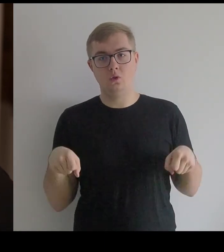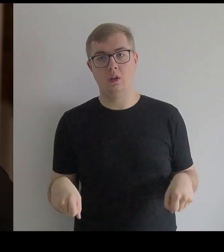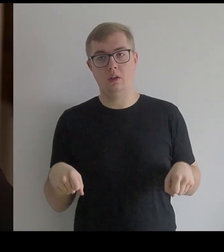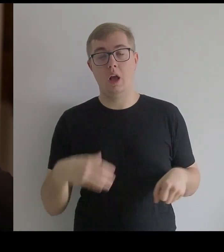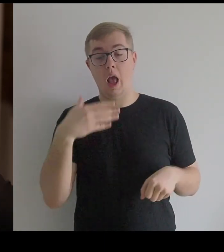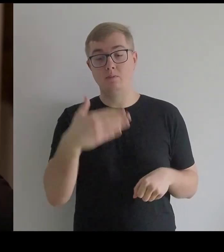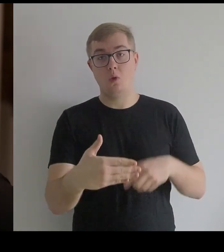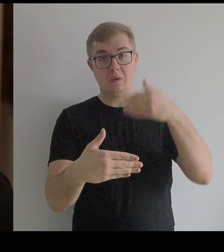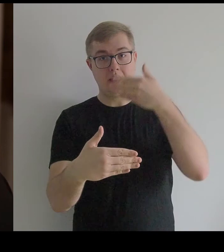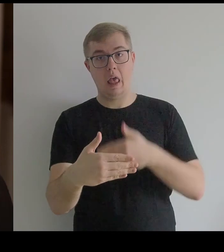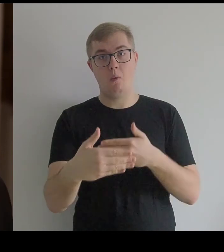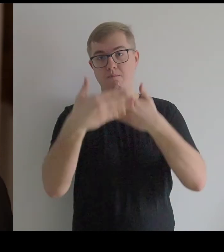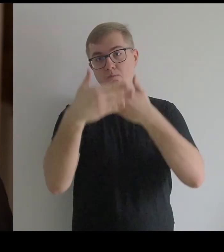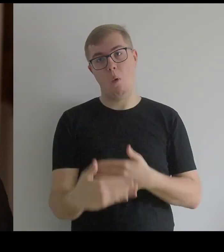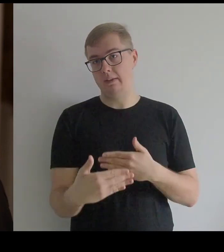a z przodu i z tyłu była płaska.